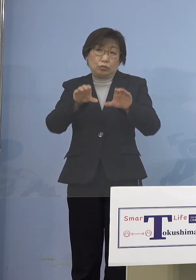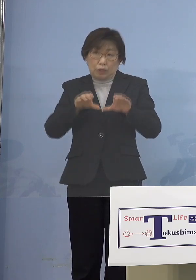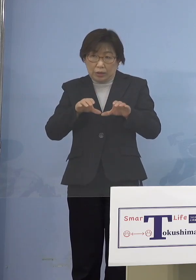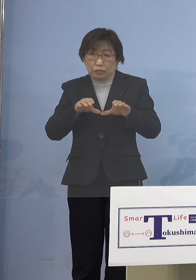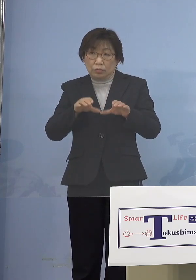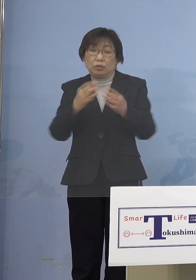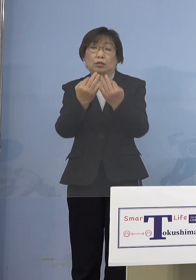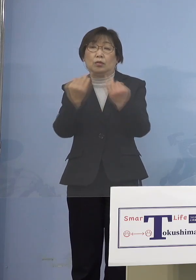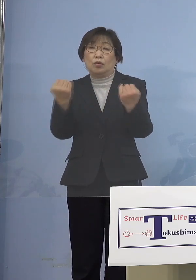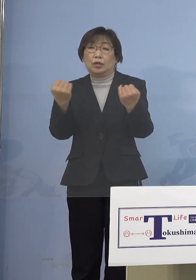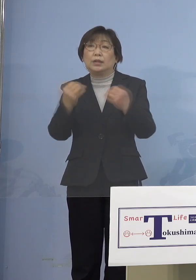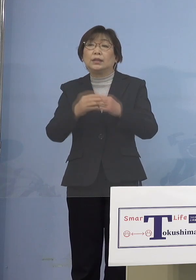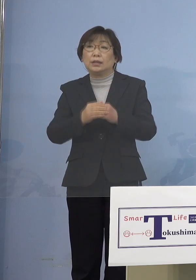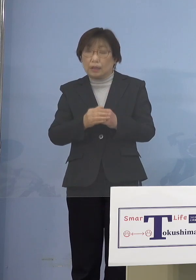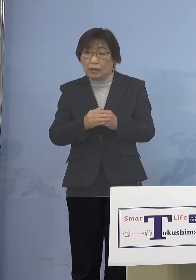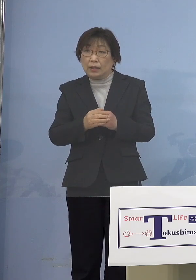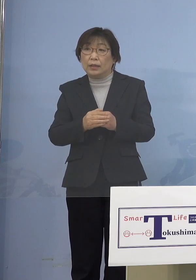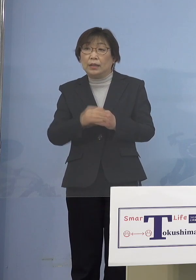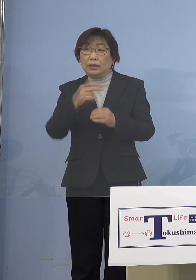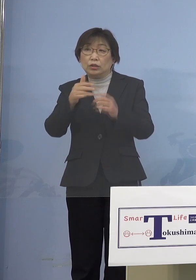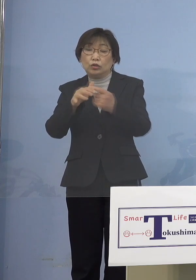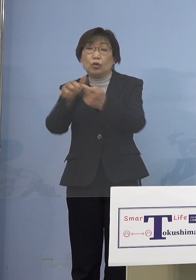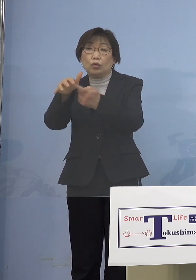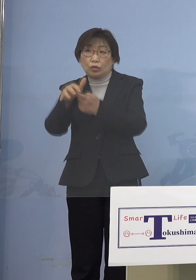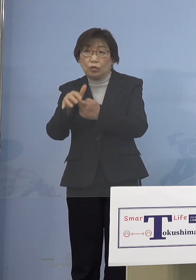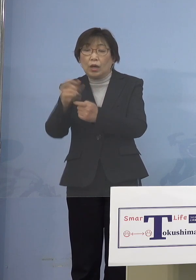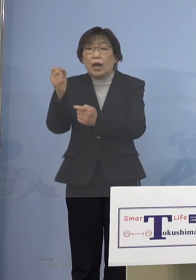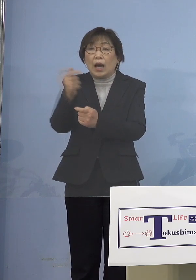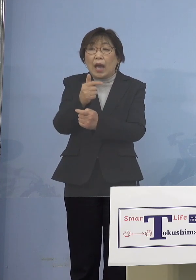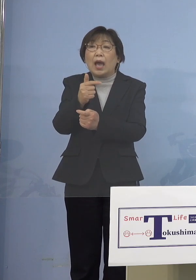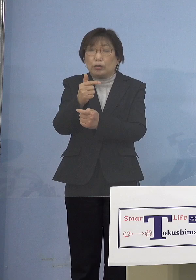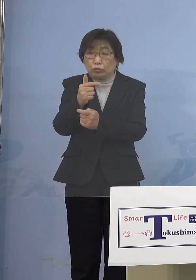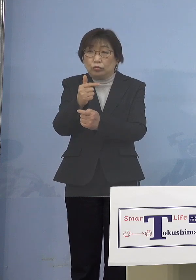前倒し前倒しになってきて 市町村が積極的に対応いただいていると